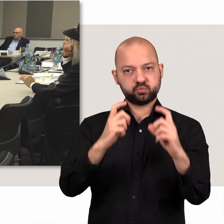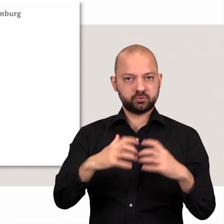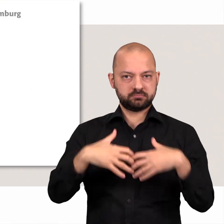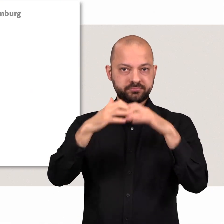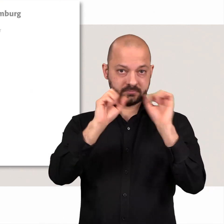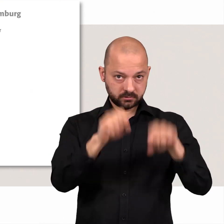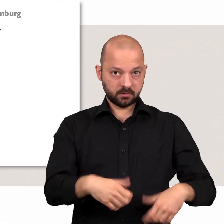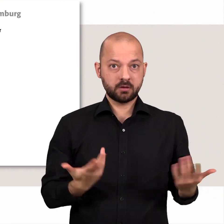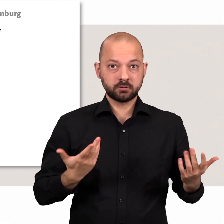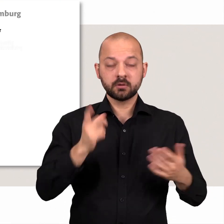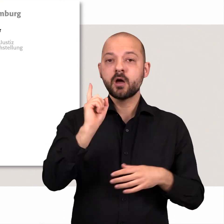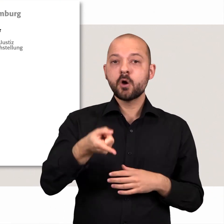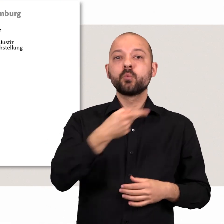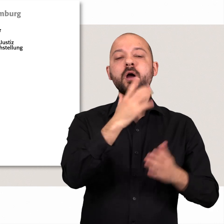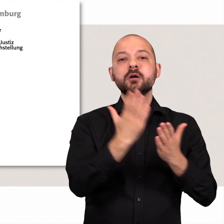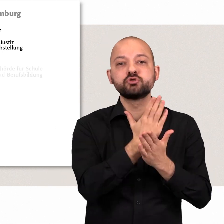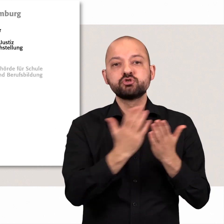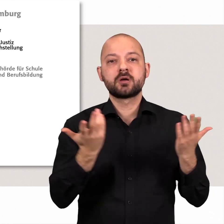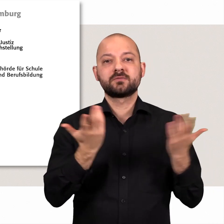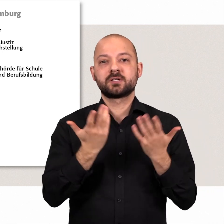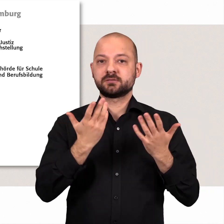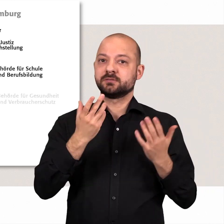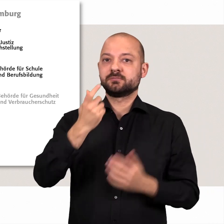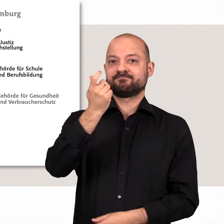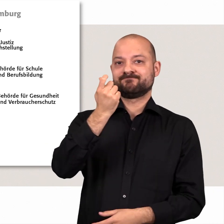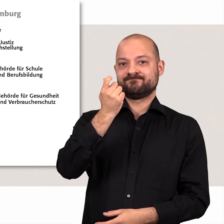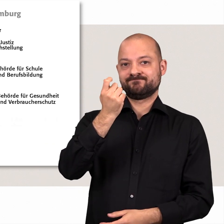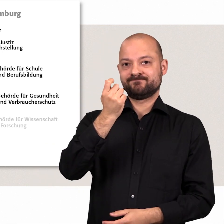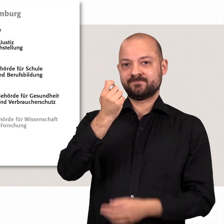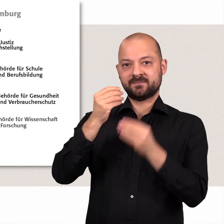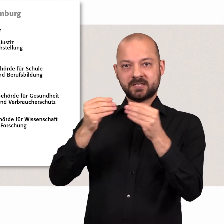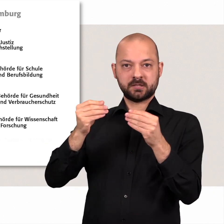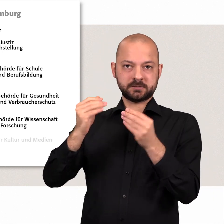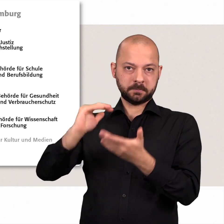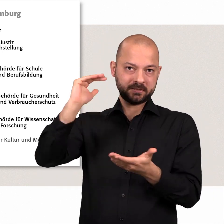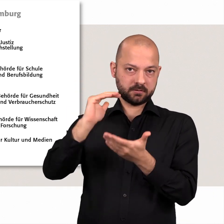Außerdem entscheidet die Bürgerschaft über die Höhe und Verwendung der finanziellen Mittel Hamburgs.